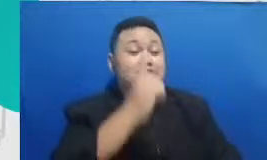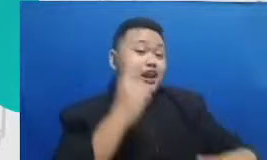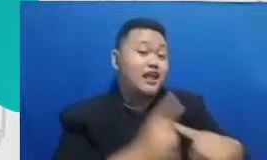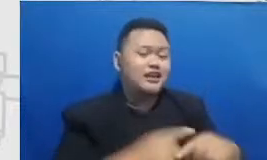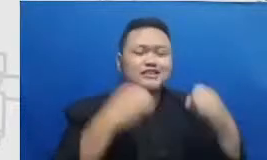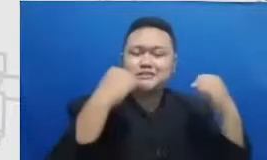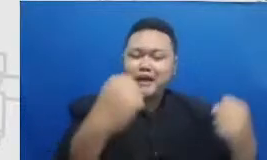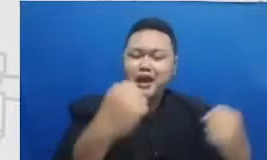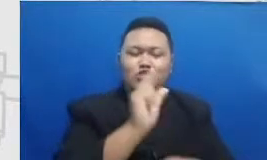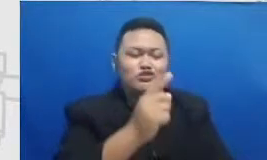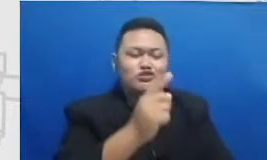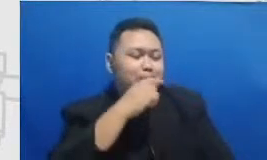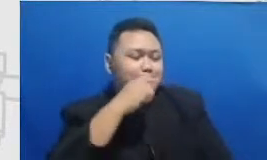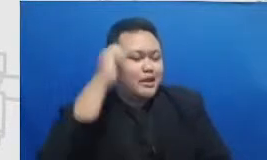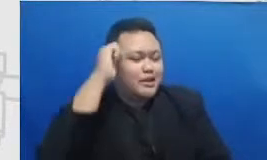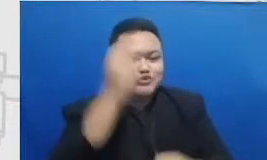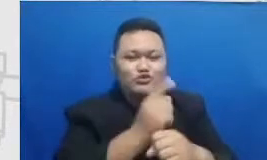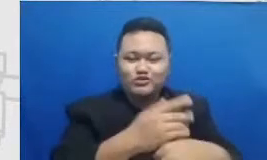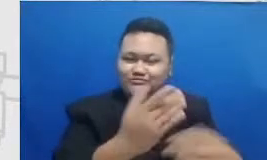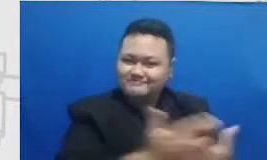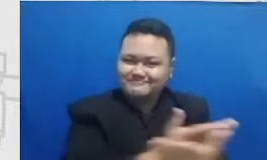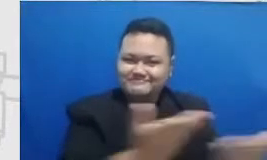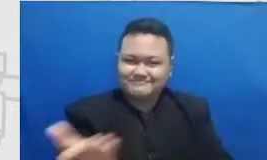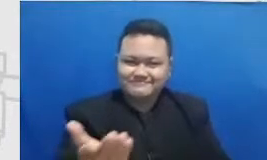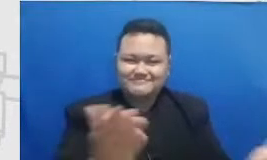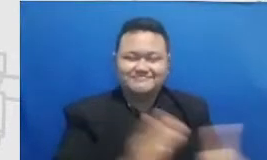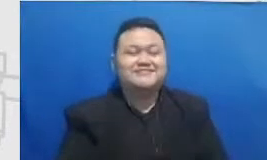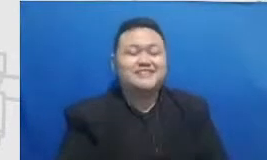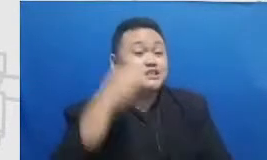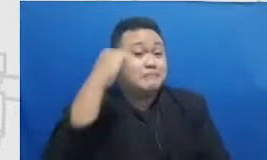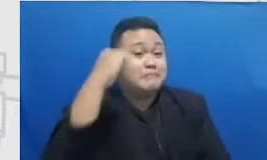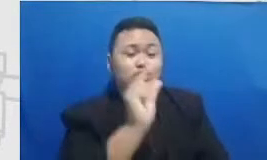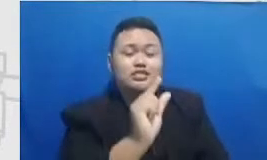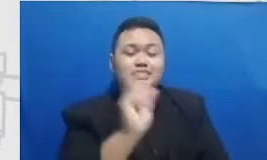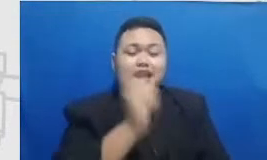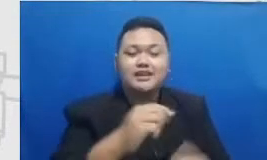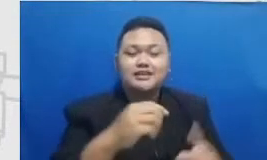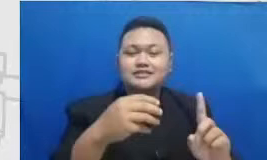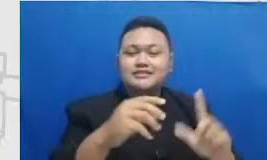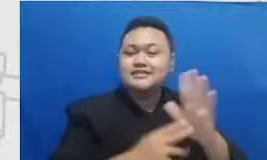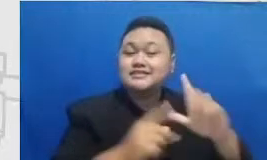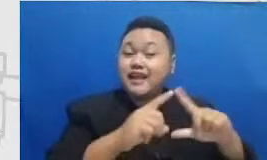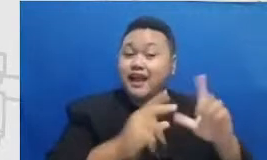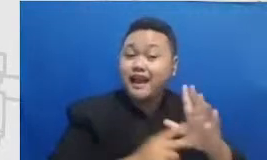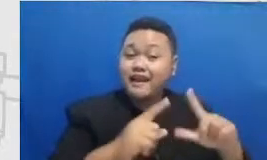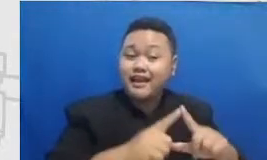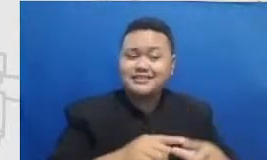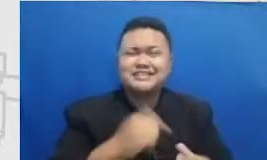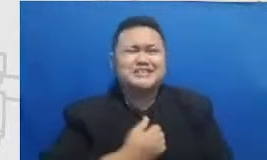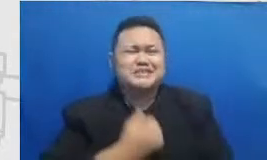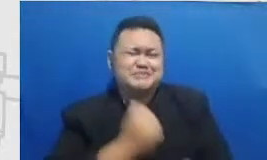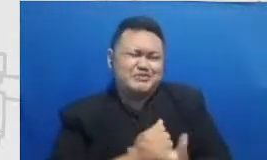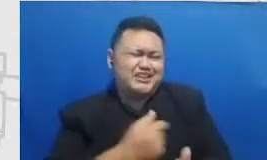tercinta itu dia semangat dari Nana dan ini aku gak belum mau mengakhiri perbincangan kita karena